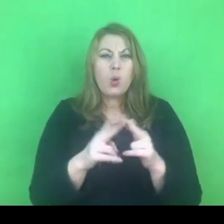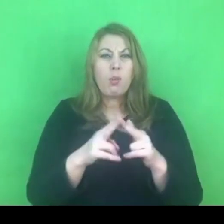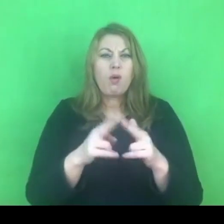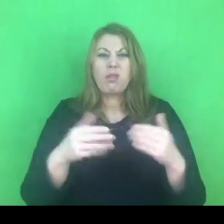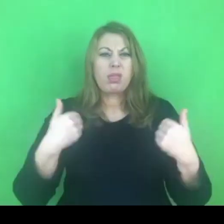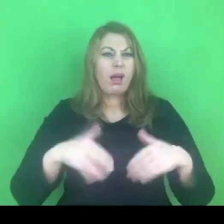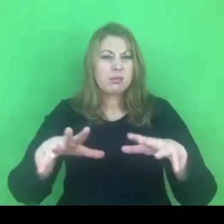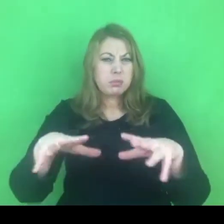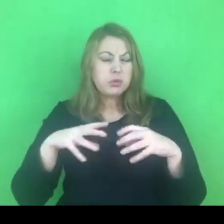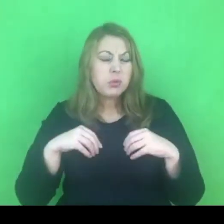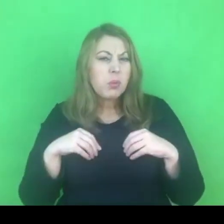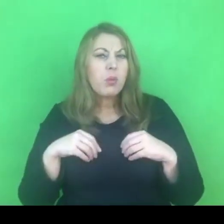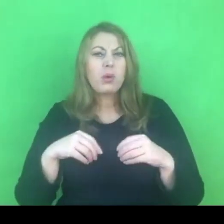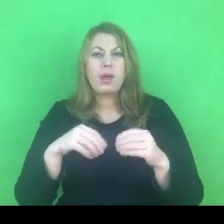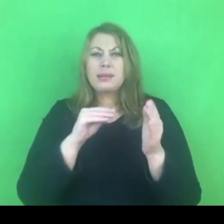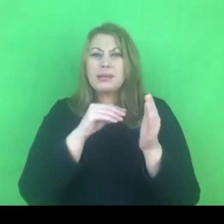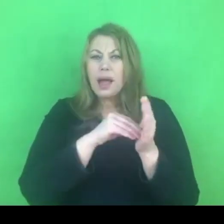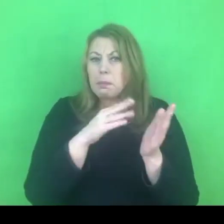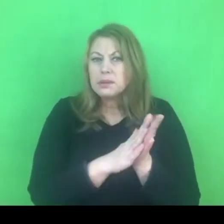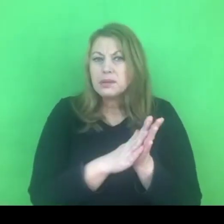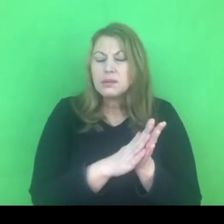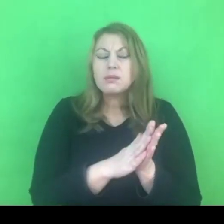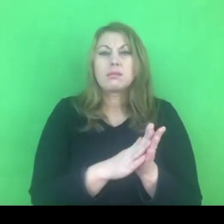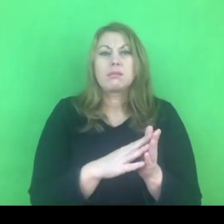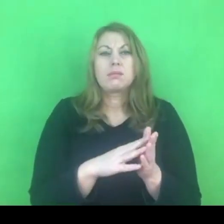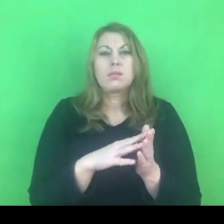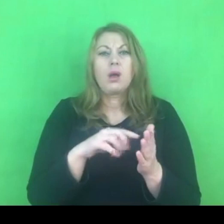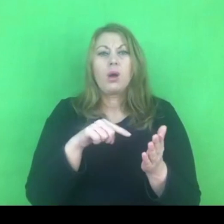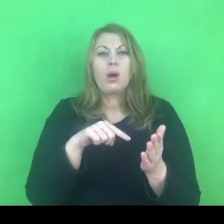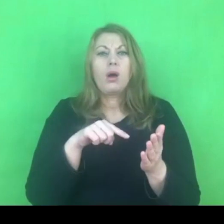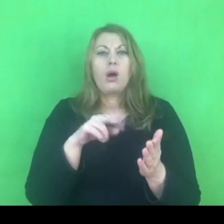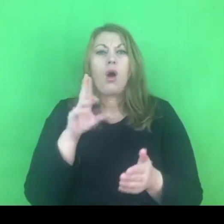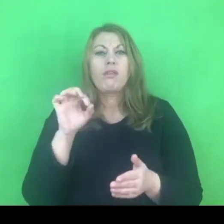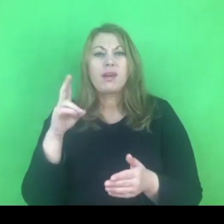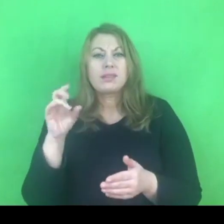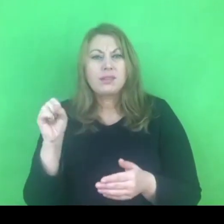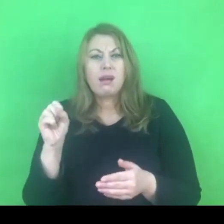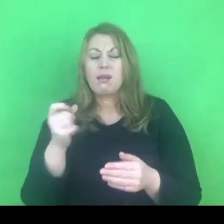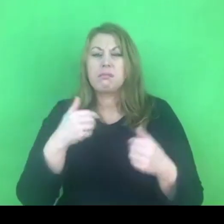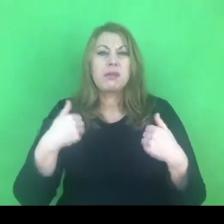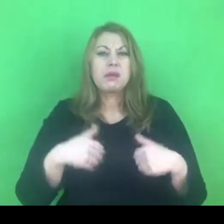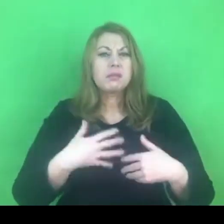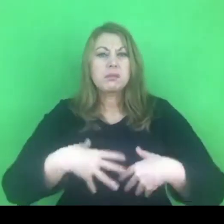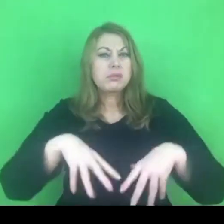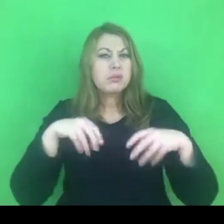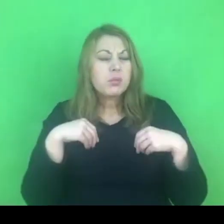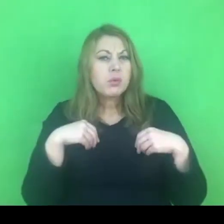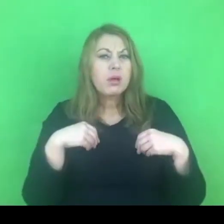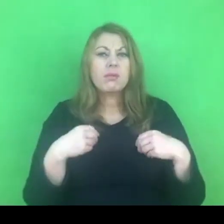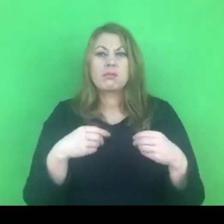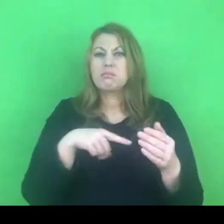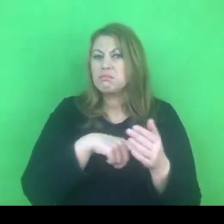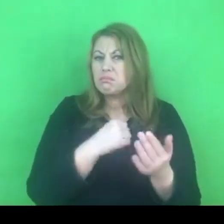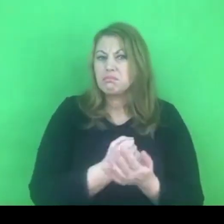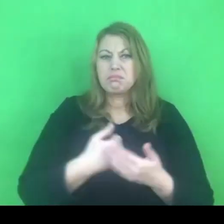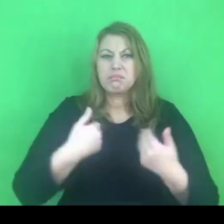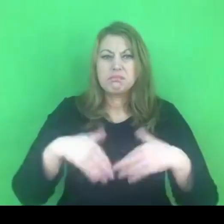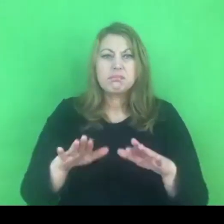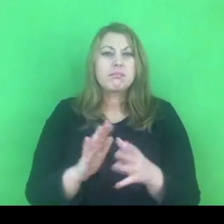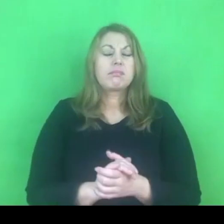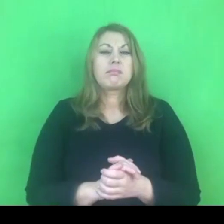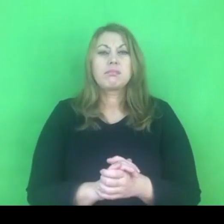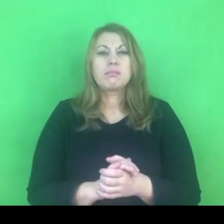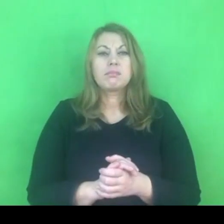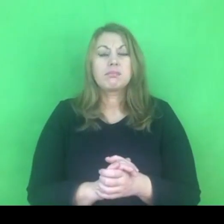oraz skupieniem uwagi na pewnych określeniach, które konotują się niestety w sposób pejoratywny